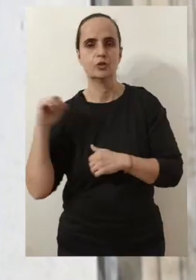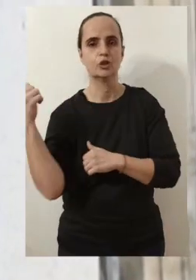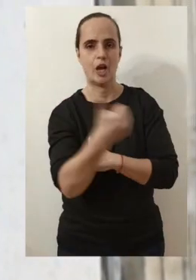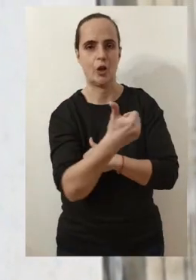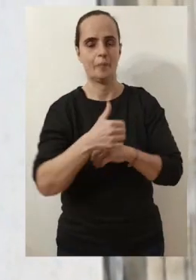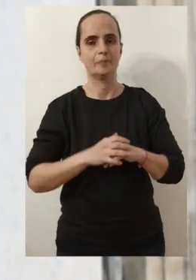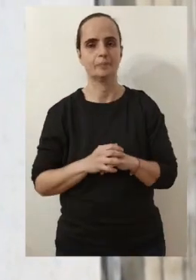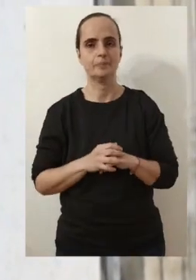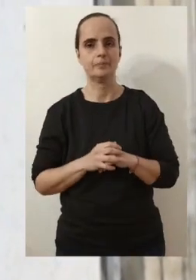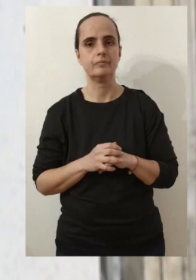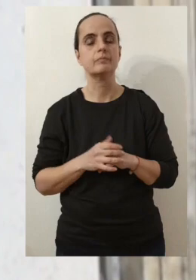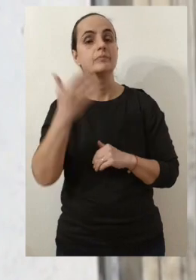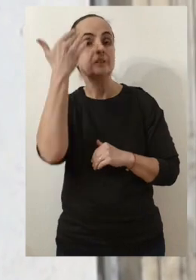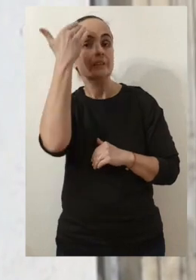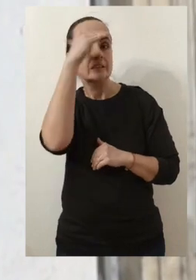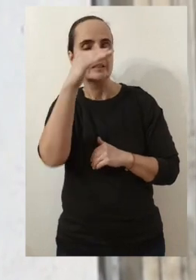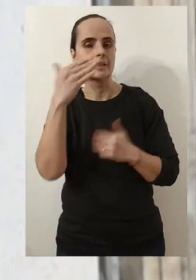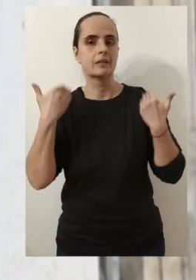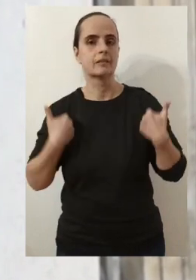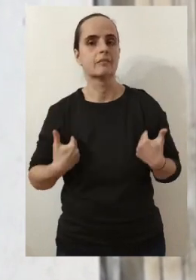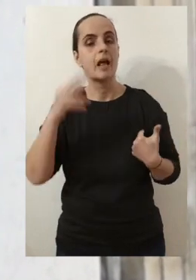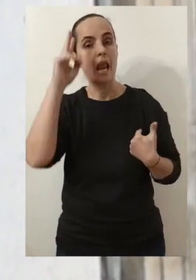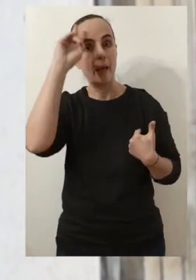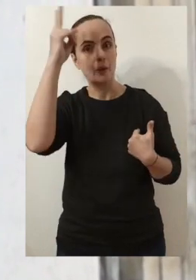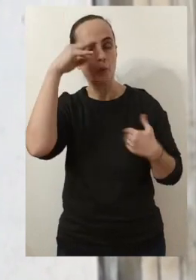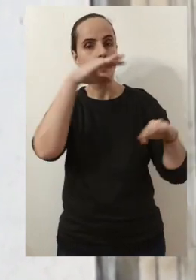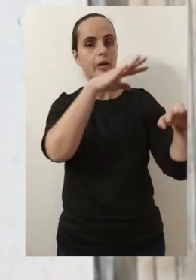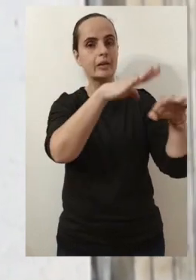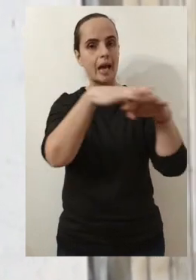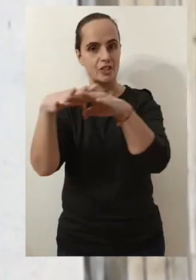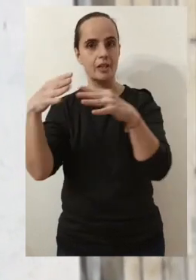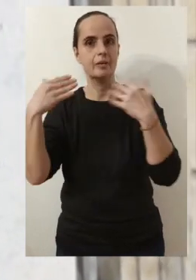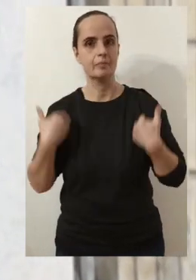Vous le savez aussi, j'ai l'habitude de venir à votre rencontre dans chacun de vos quartiers.